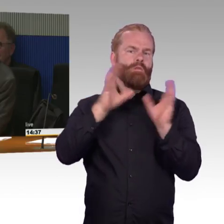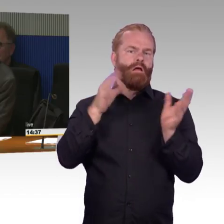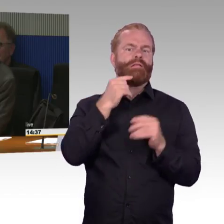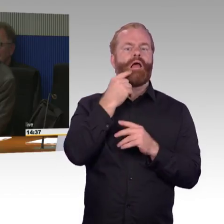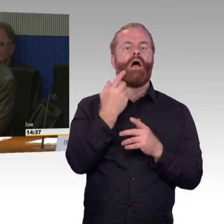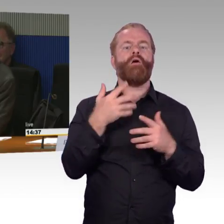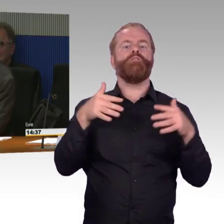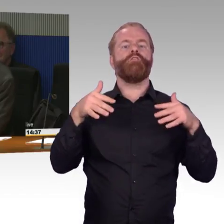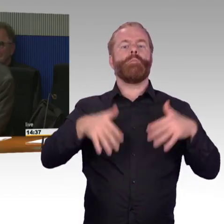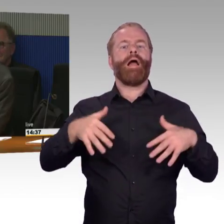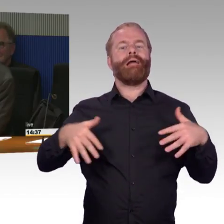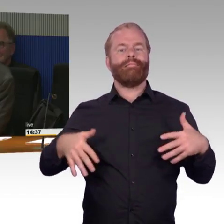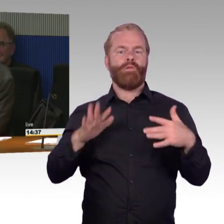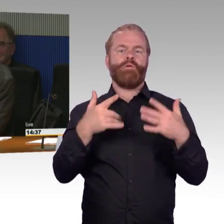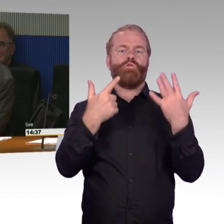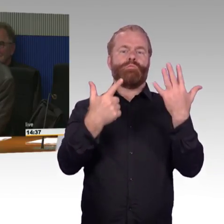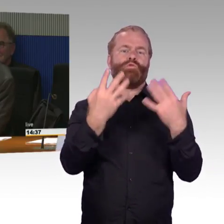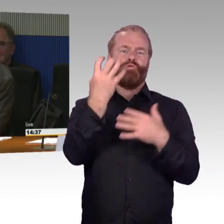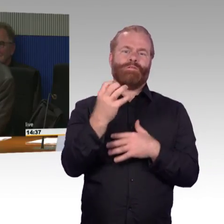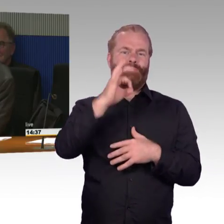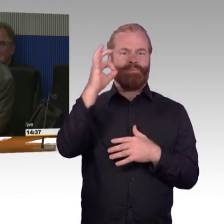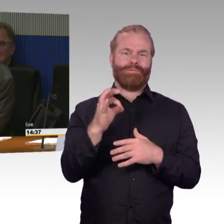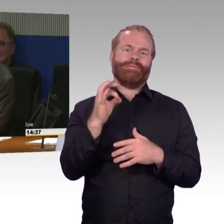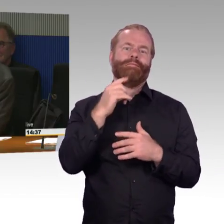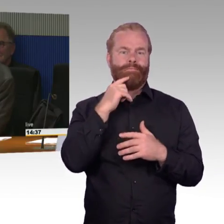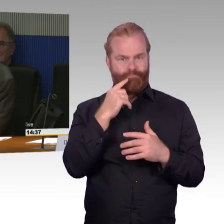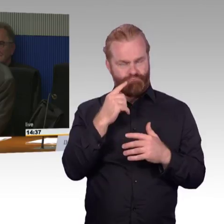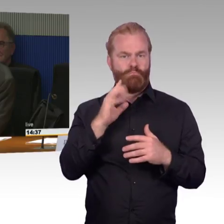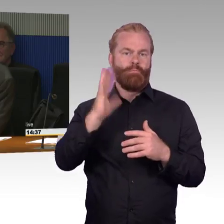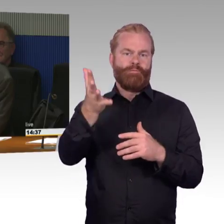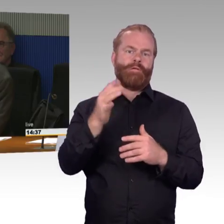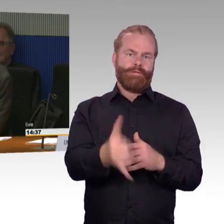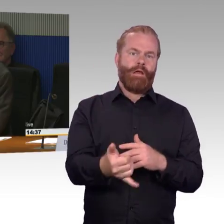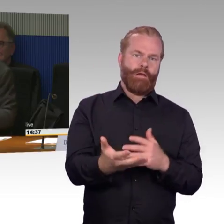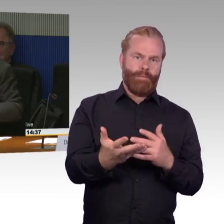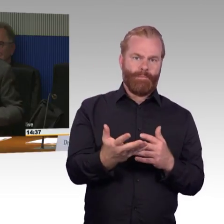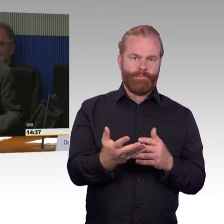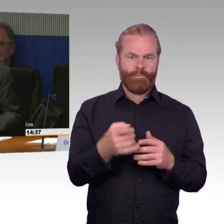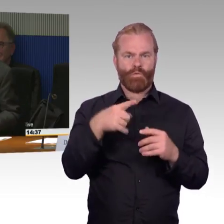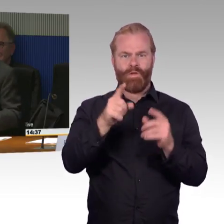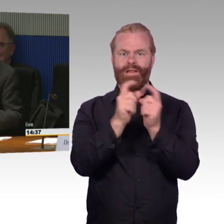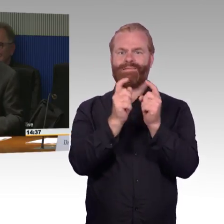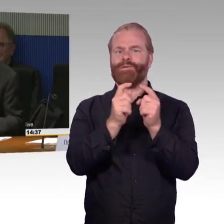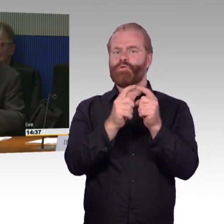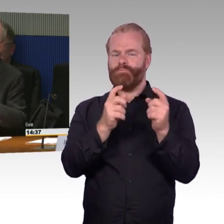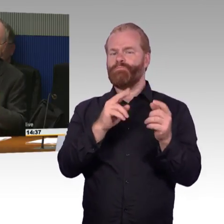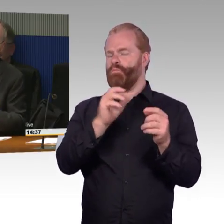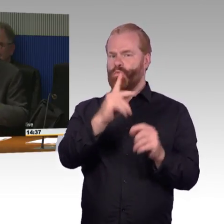da möchte ich vielleicht gerne noch ergänzt haben, wie kommt so eine Zahl zustande, weil gefühlt, wenn man die Leute fragt, dann werden die wahrscheinlich sagen,